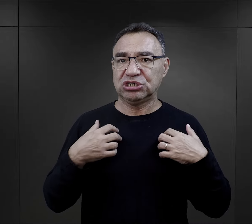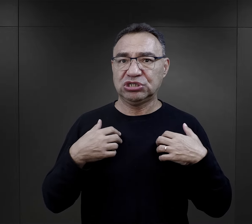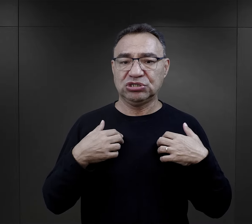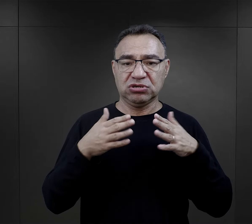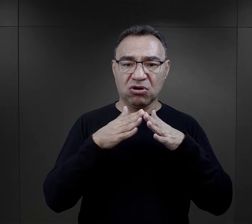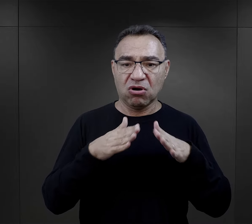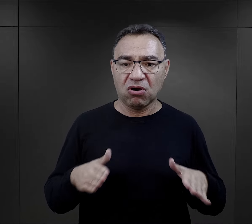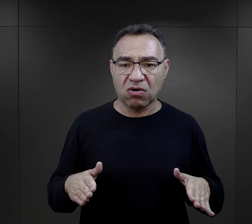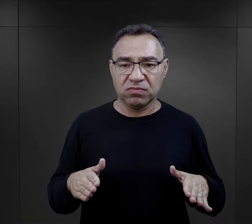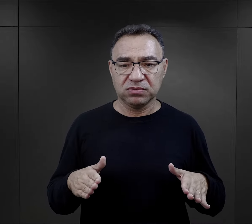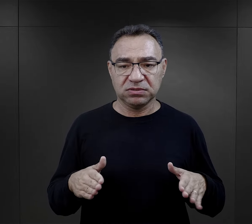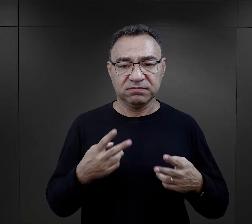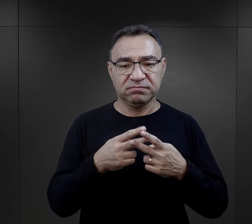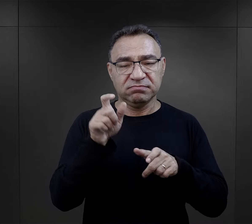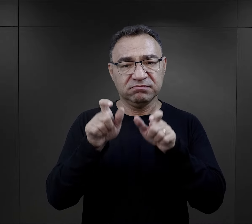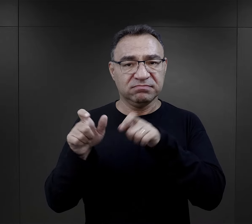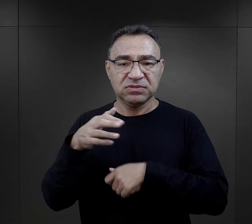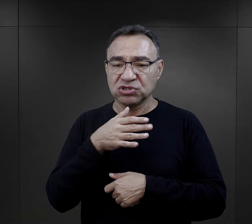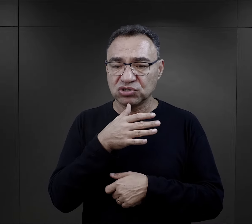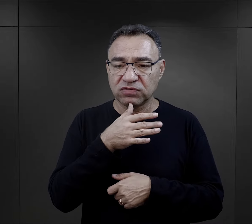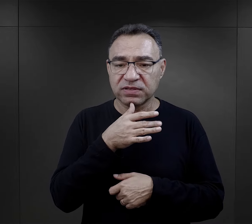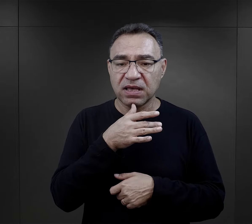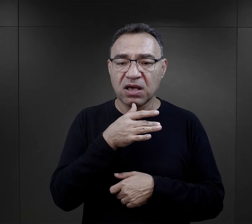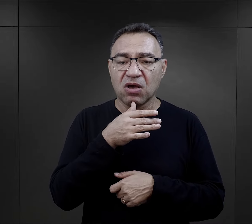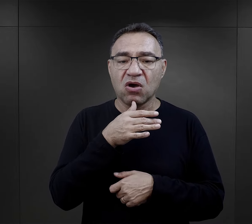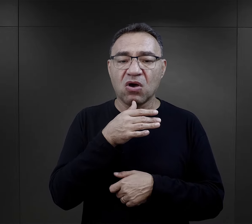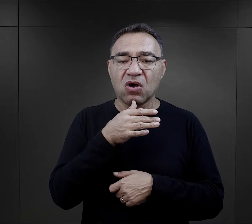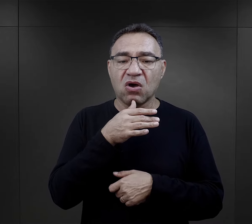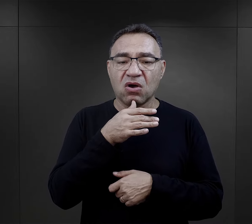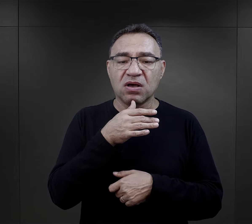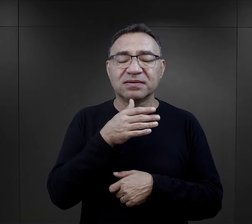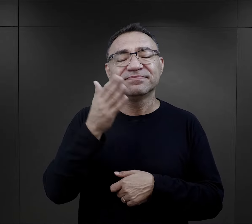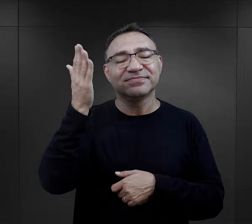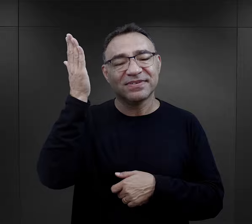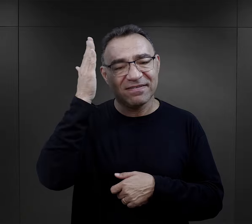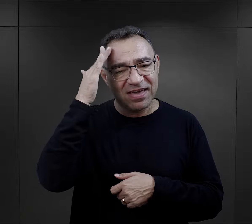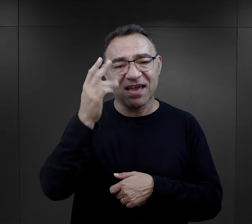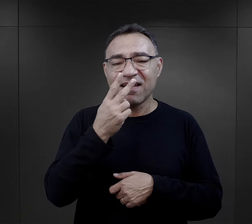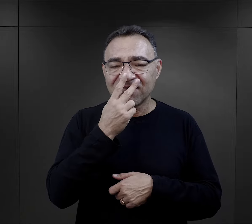ale później w tej rzeczywistości obozowej jako więźniarka żydowska